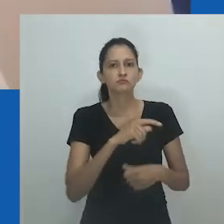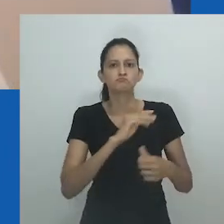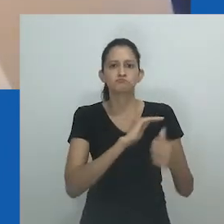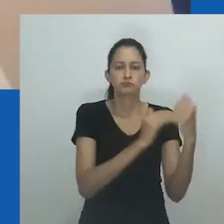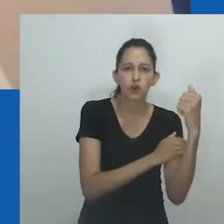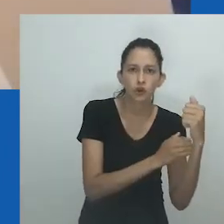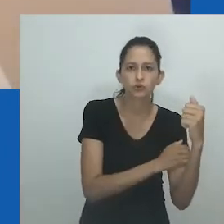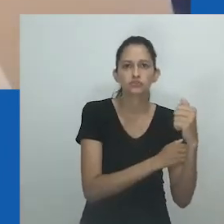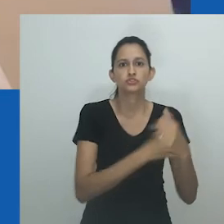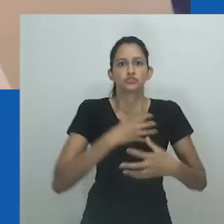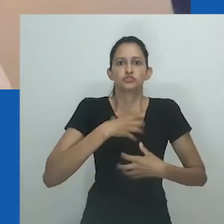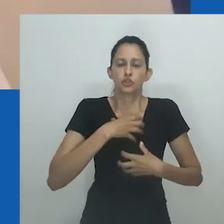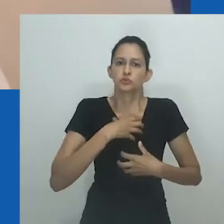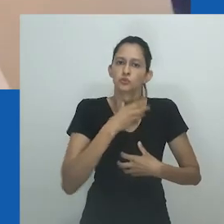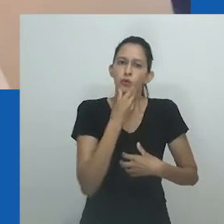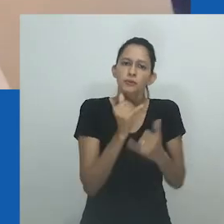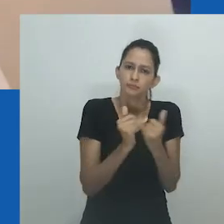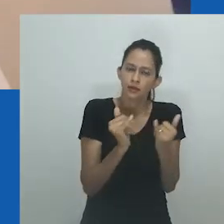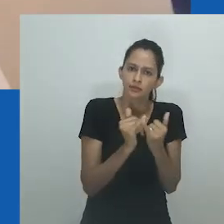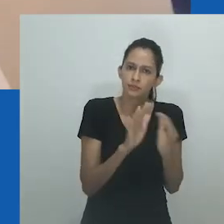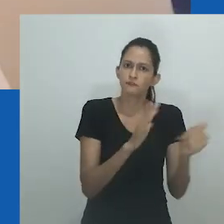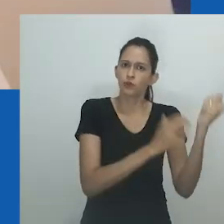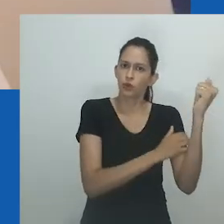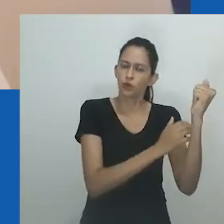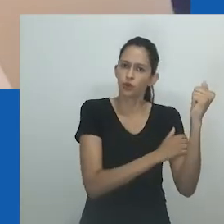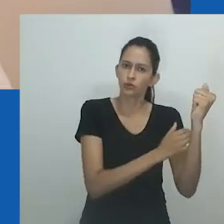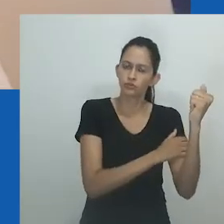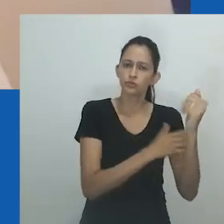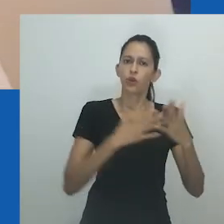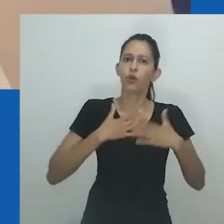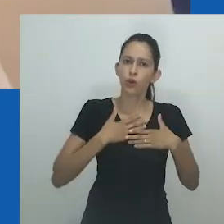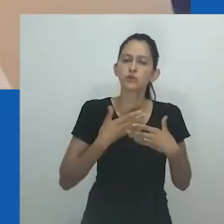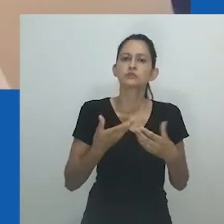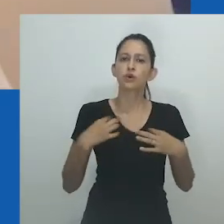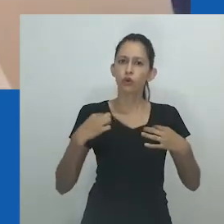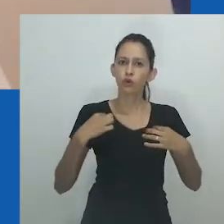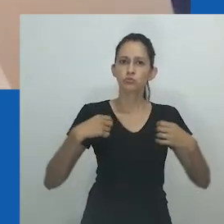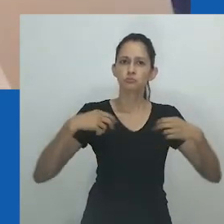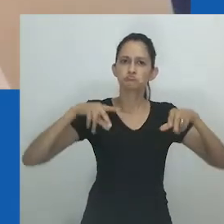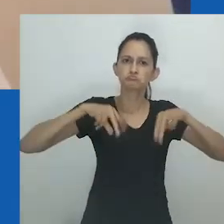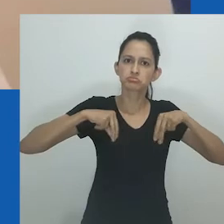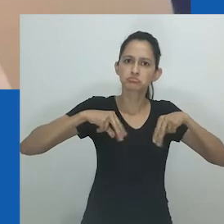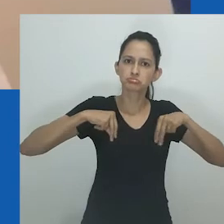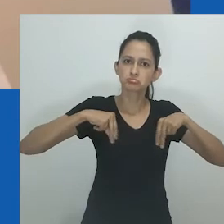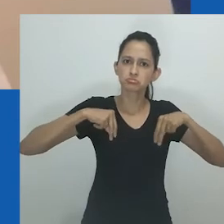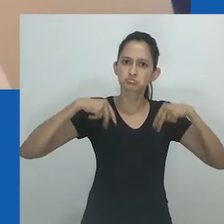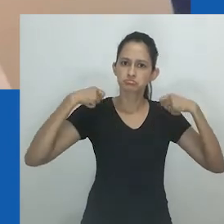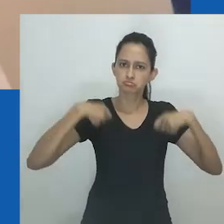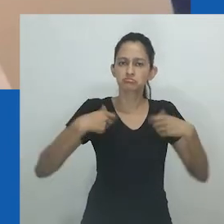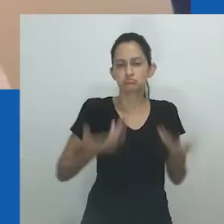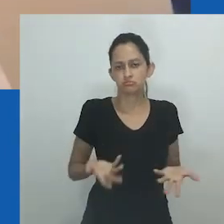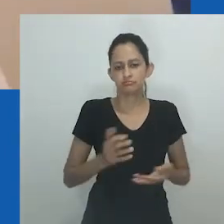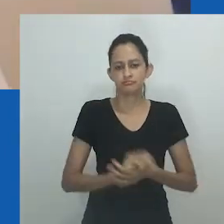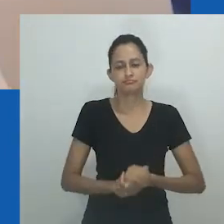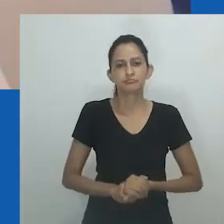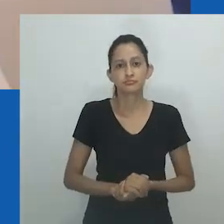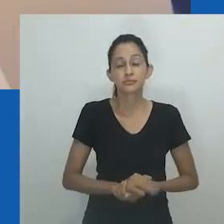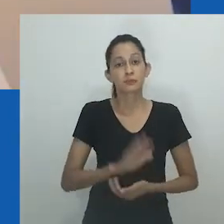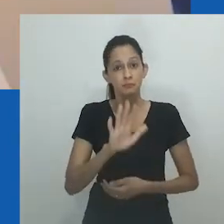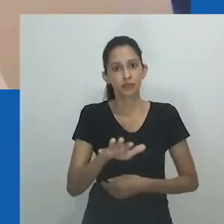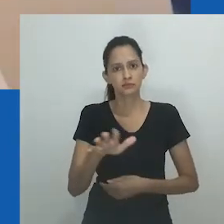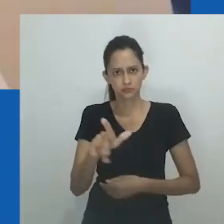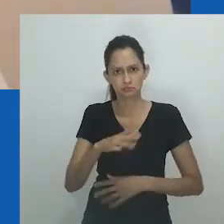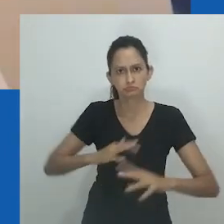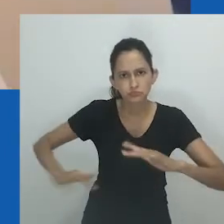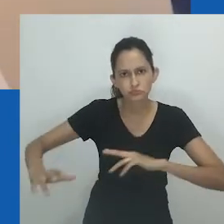Mas essa mesma mulher tinha um marido no povoado. Não havia nada sobre homossexualidade ali - que uma pessoa seria homossexual.